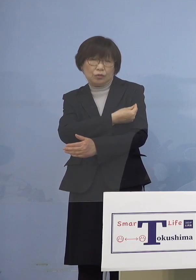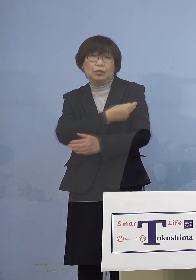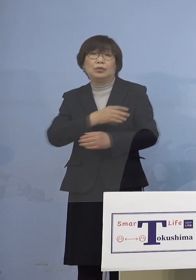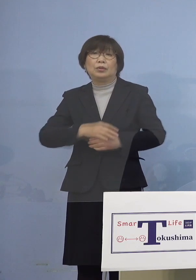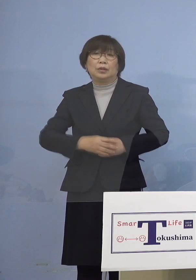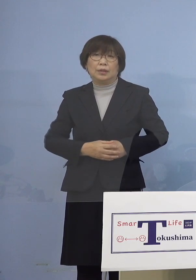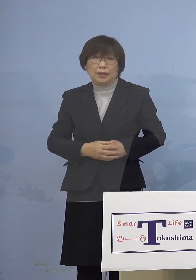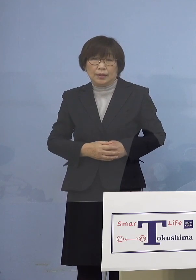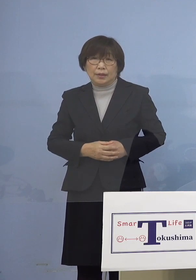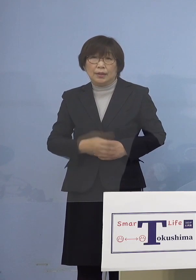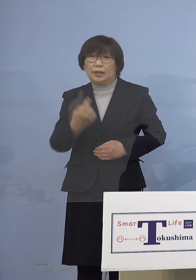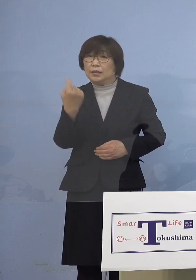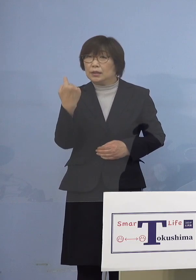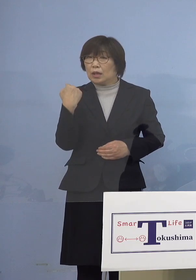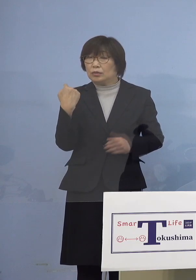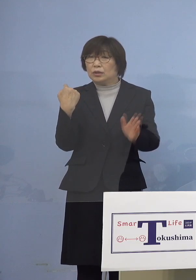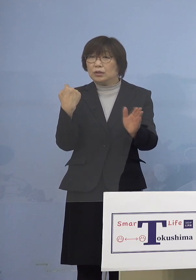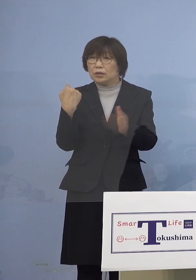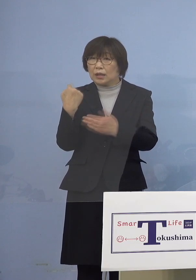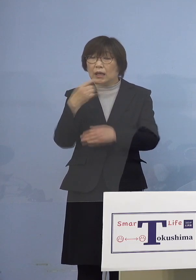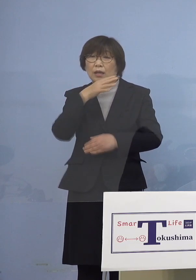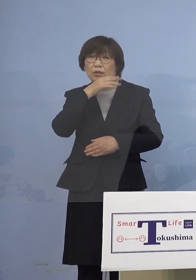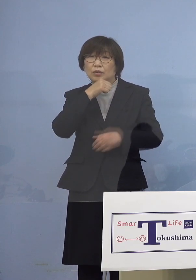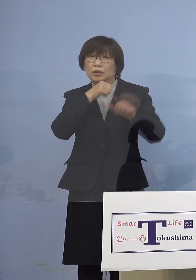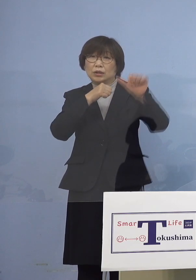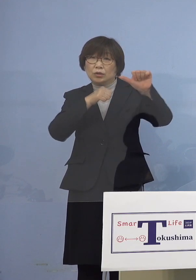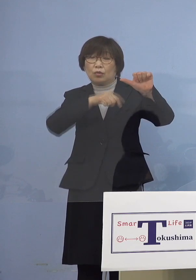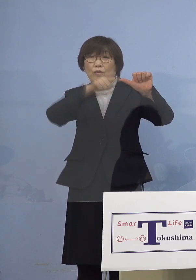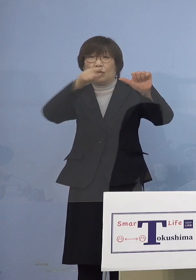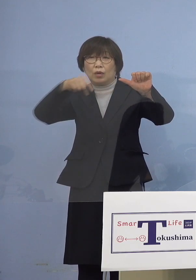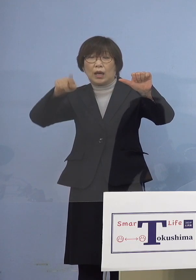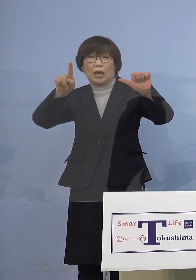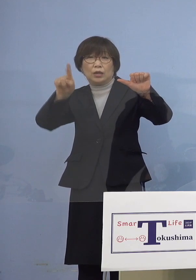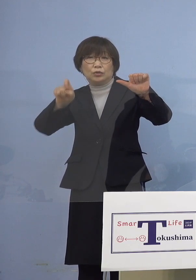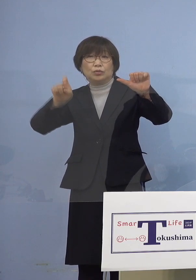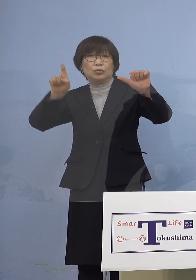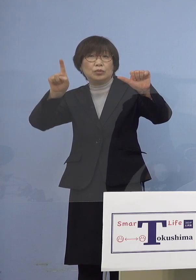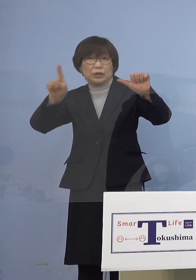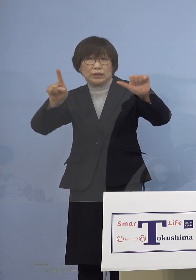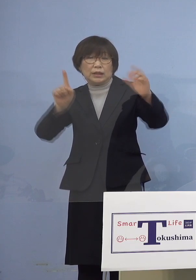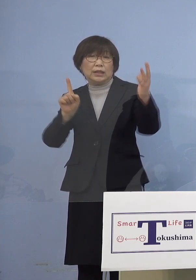昨日から5歳から11歳の方を 対象とする小児ワクチン接種が